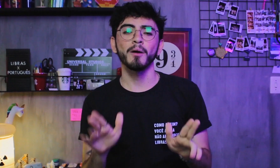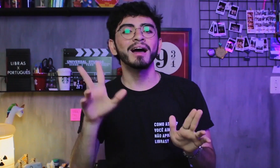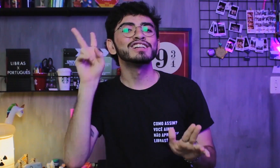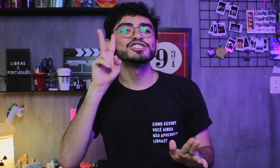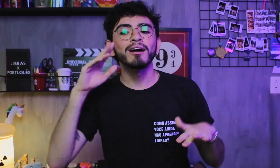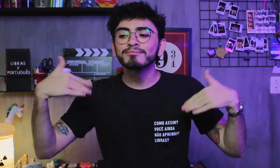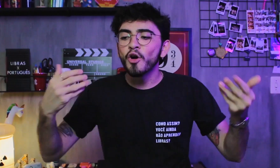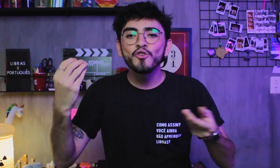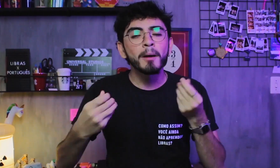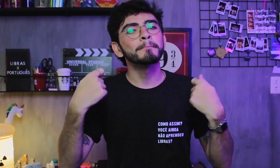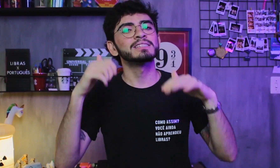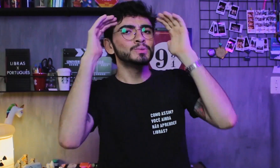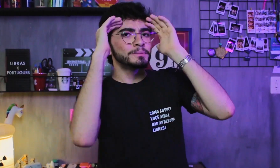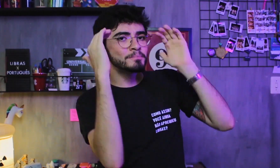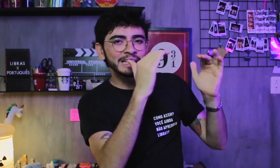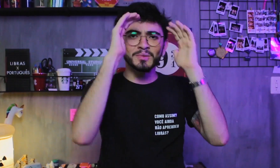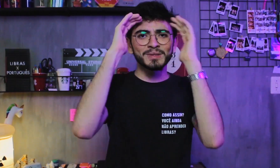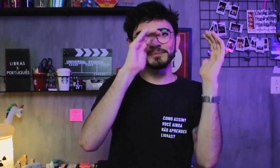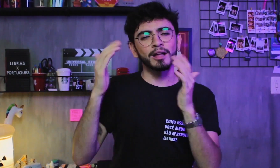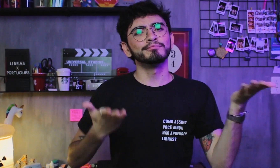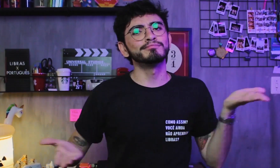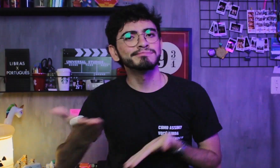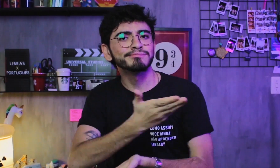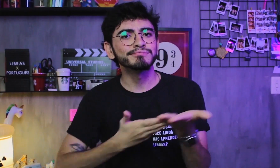com histórias que devem ser respeitadas e compartilhadas.